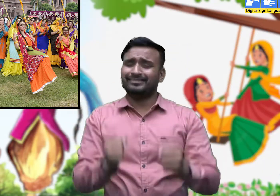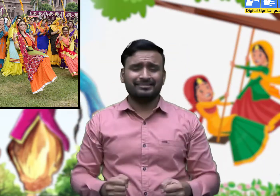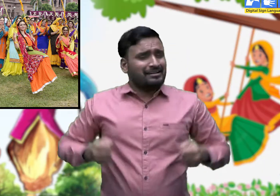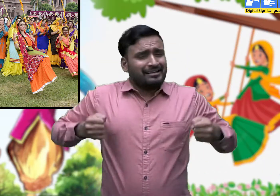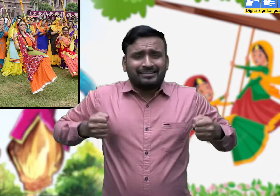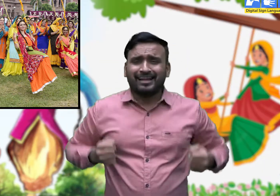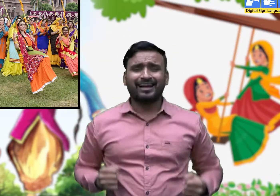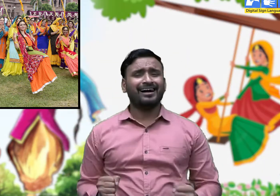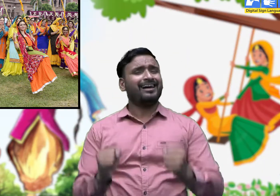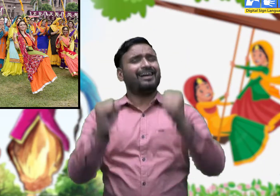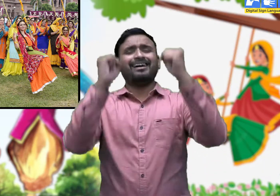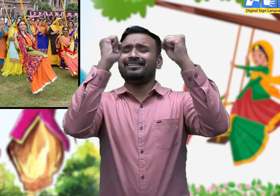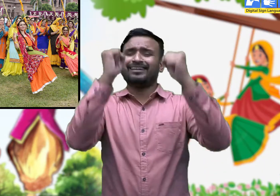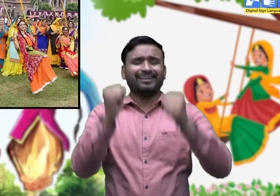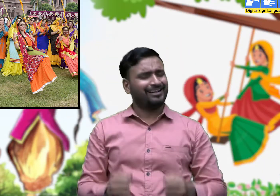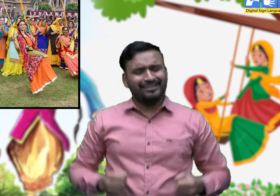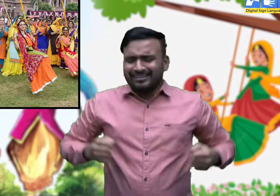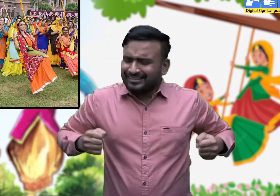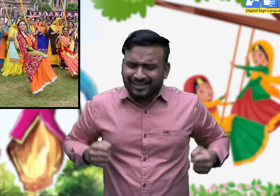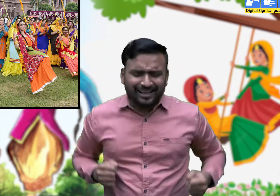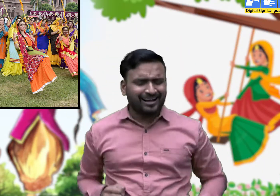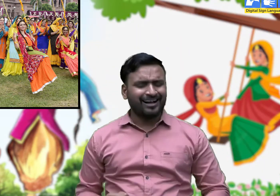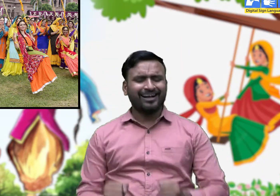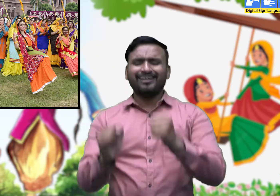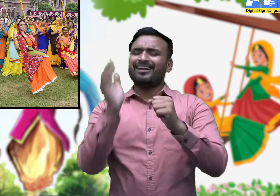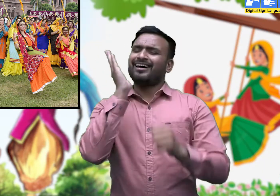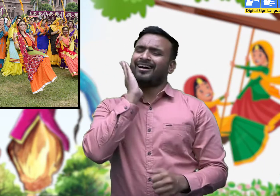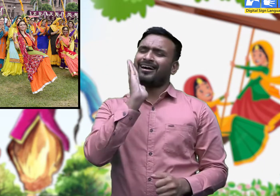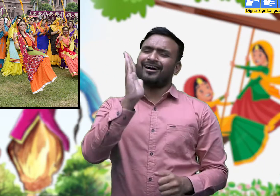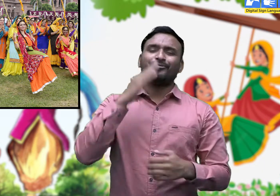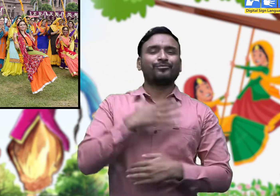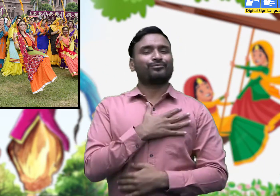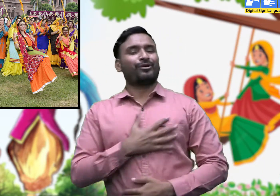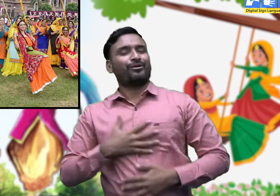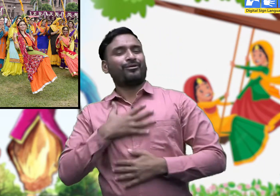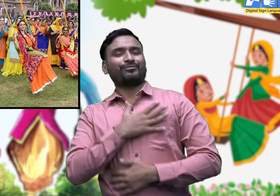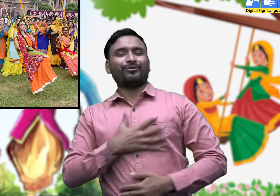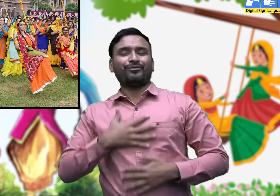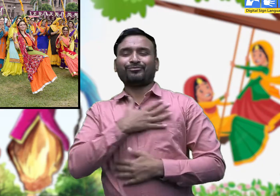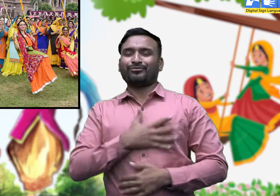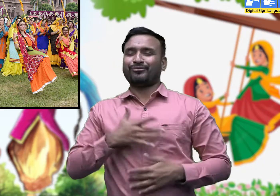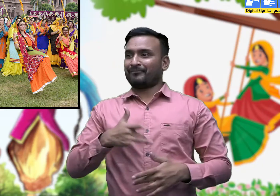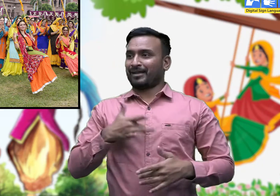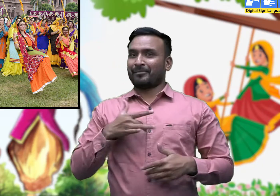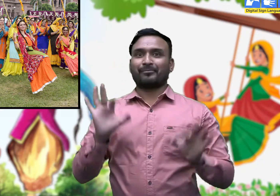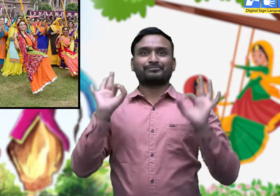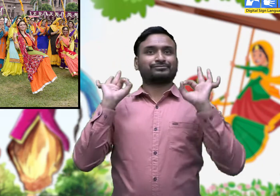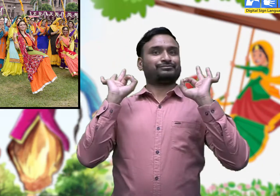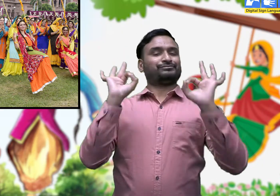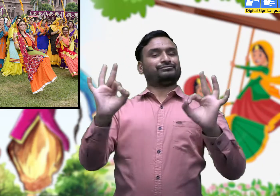और सावन के गीतों से मन में एक हिलोर सी उठने लगती है।